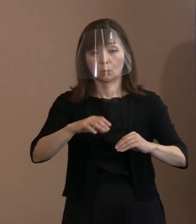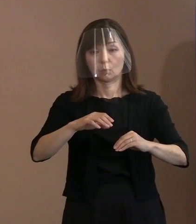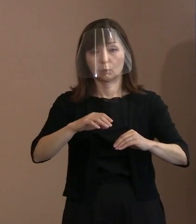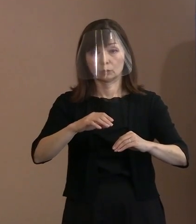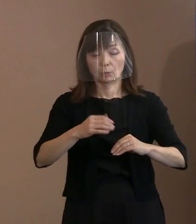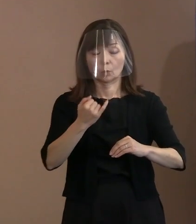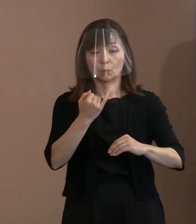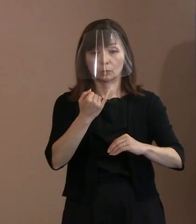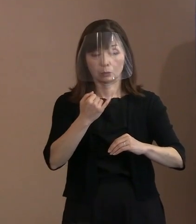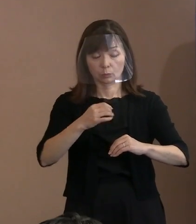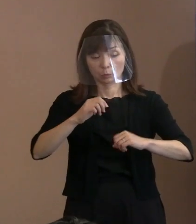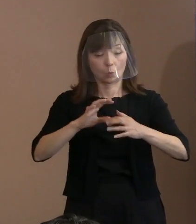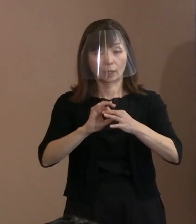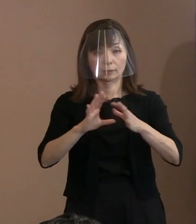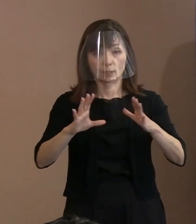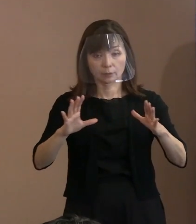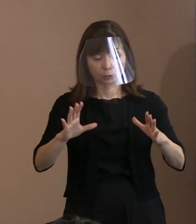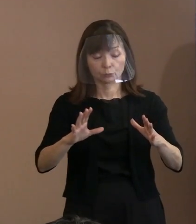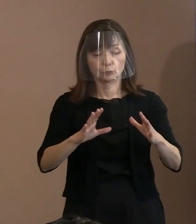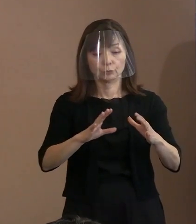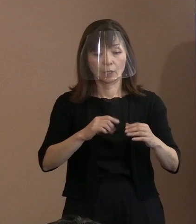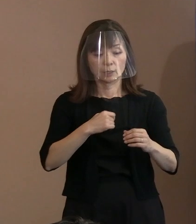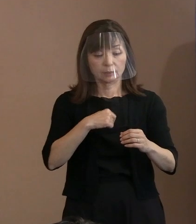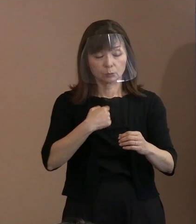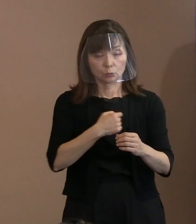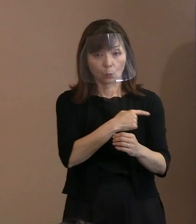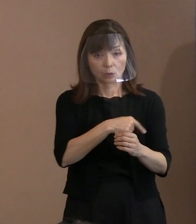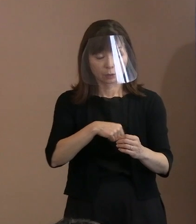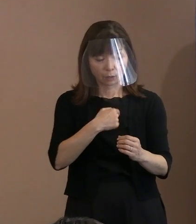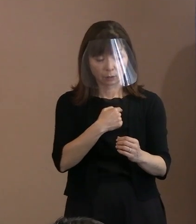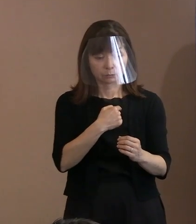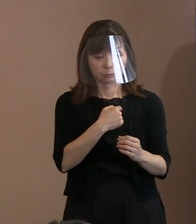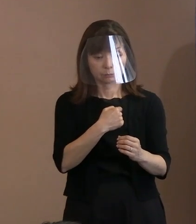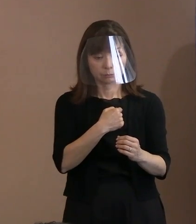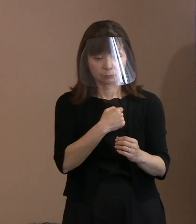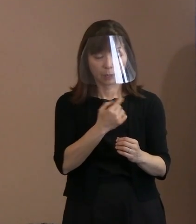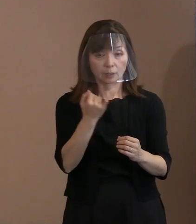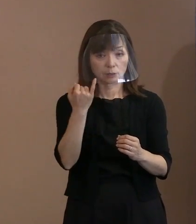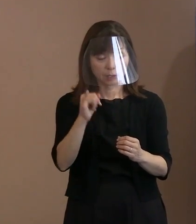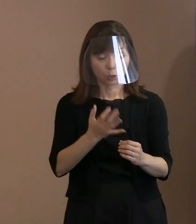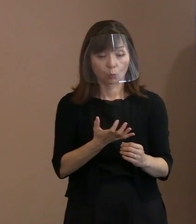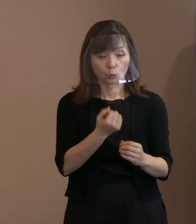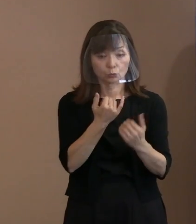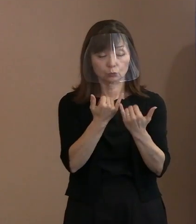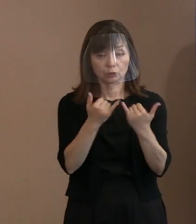どこにでもいると｡ そういった状況の中で 今の情勢を考えたときに､